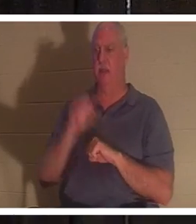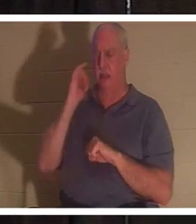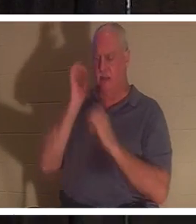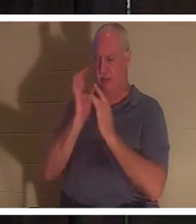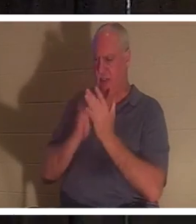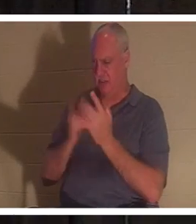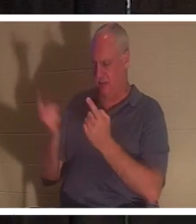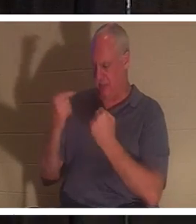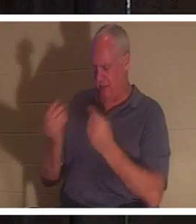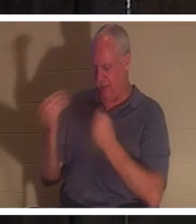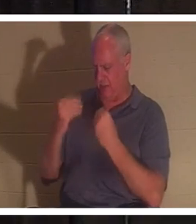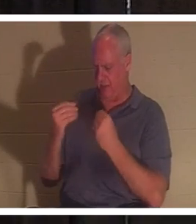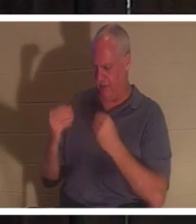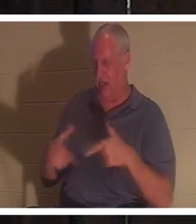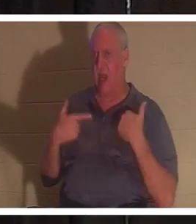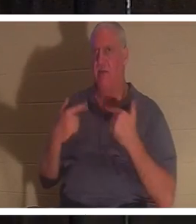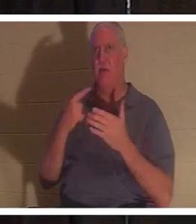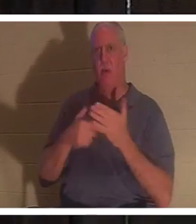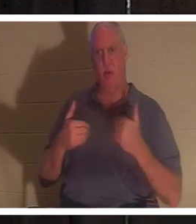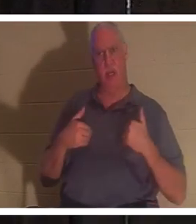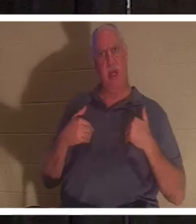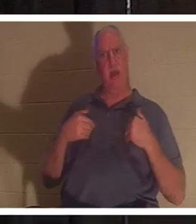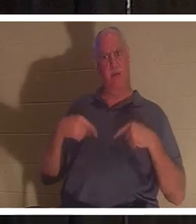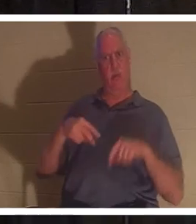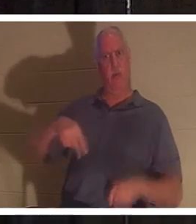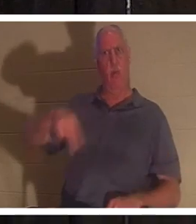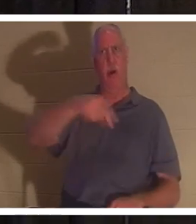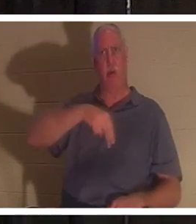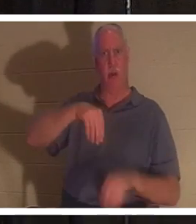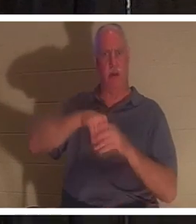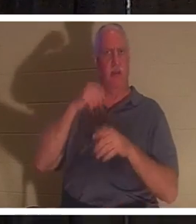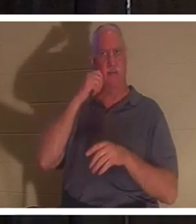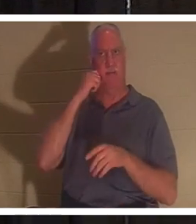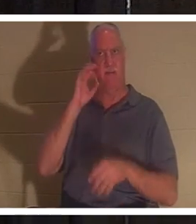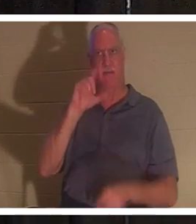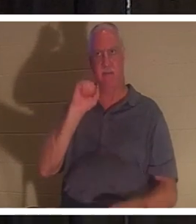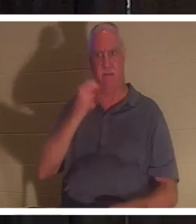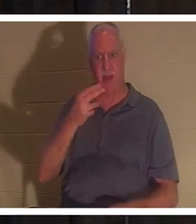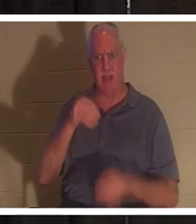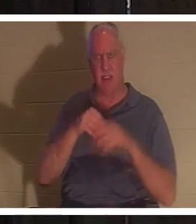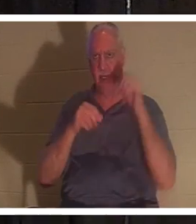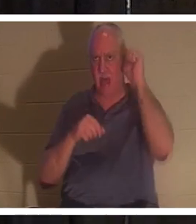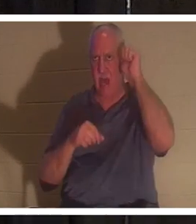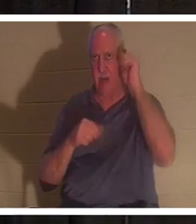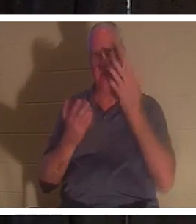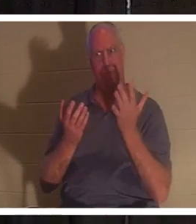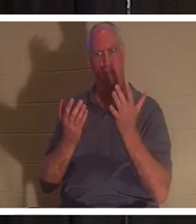我们生命，那么当我们在亚当里以肉身行走时，我们拥有什么呢？你和我在一起吗？他